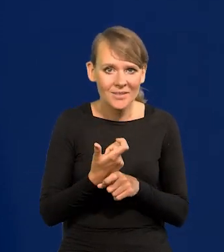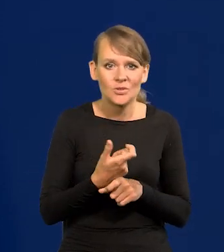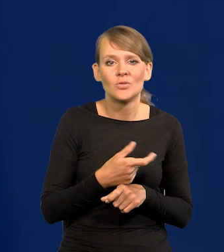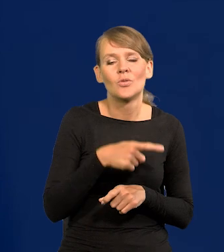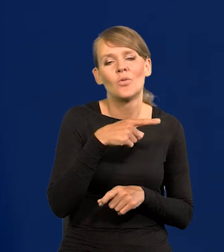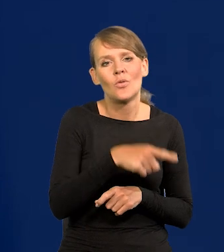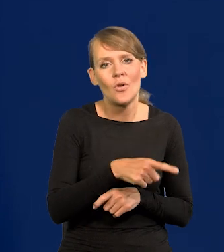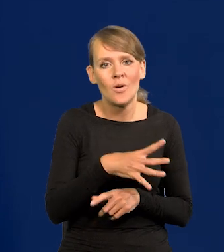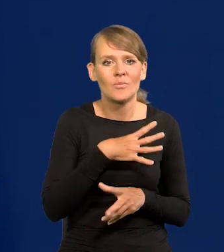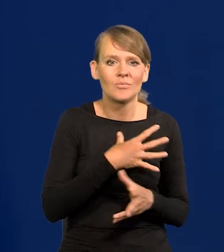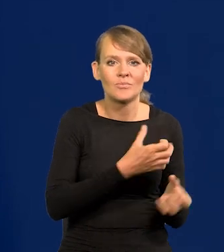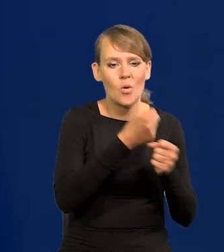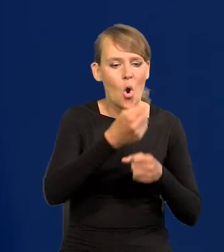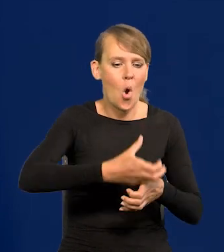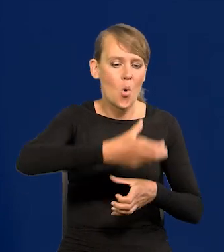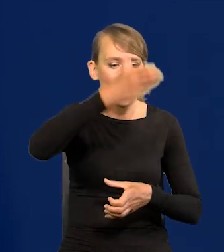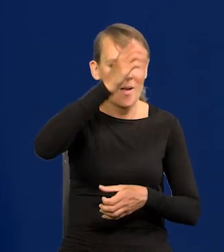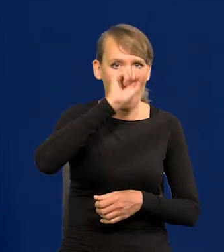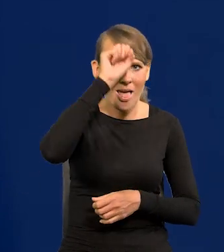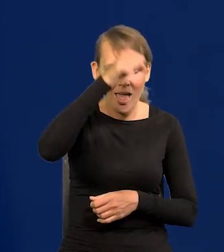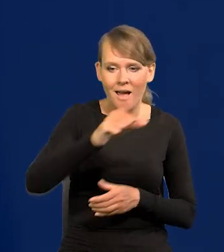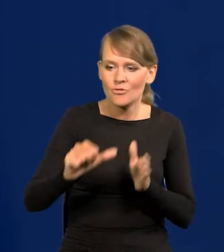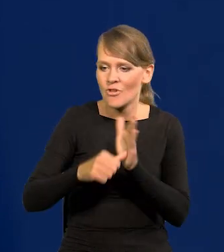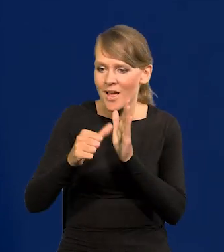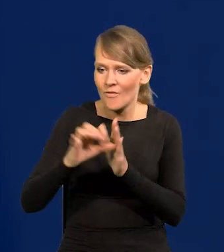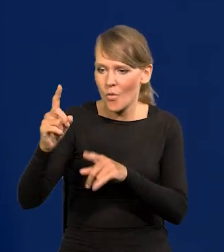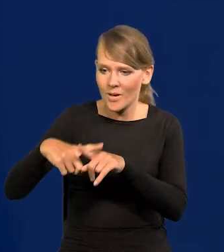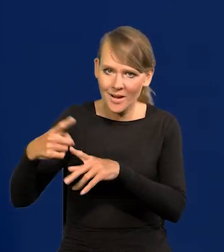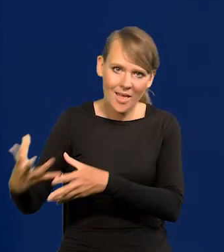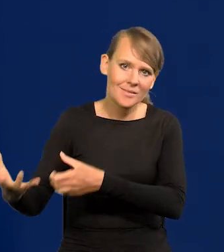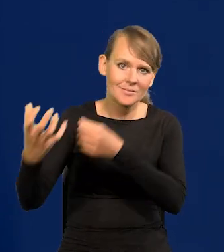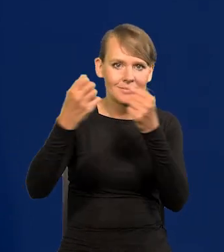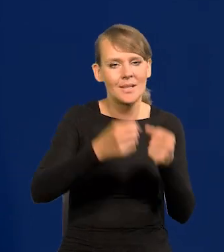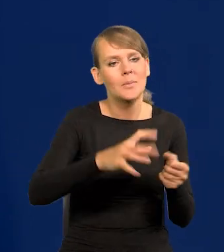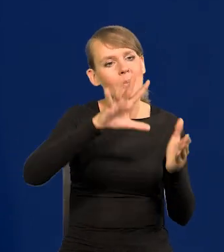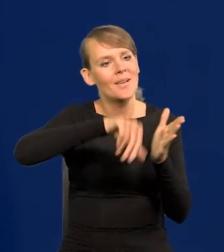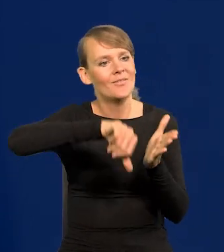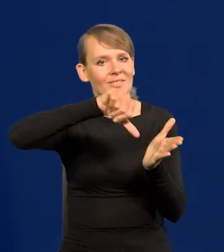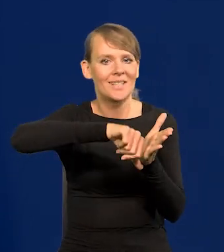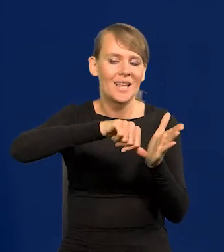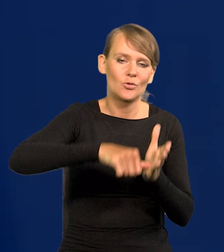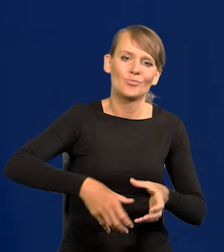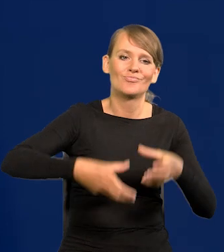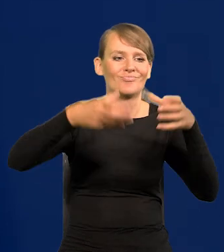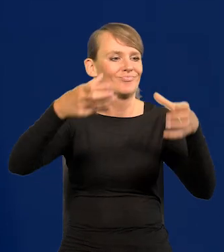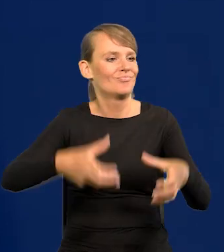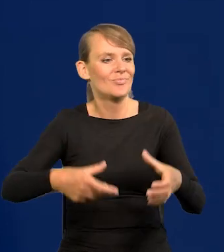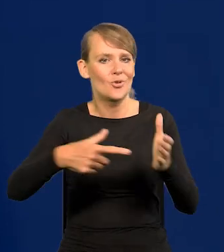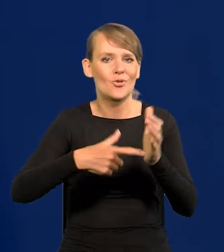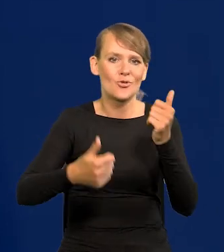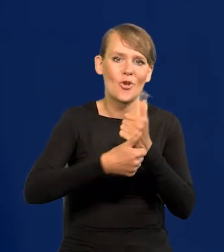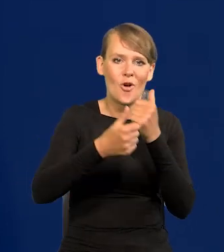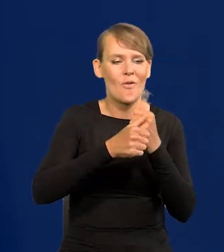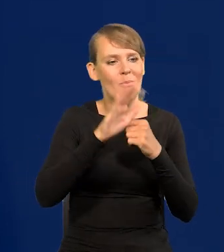sobie kolumny sprowadzała z Egiptu, rzeźby z Grecji i stawiała w centrum miasta jako dowód wysokiej kultury.